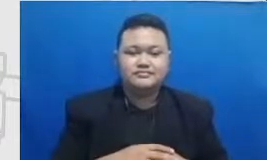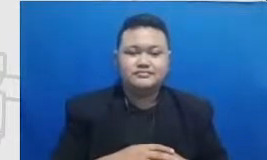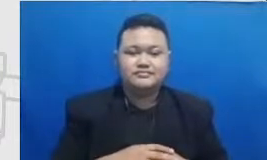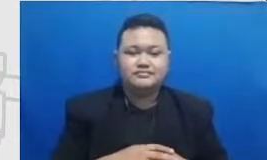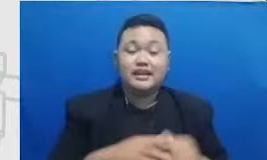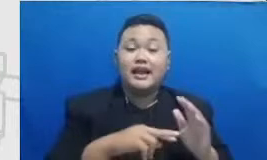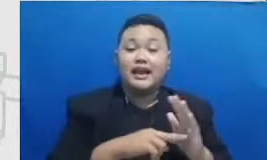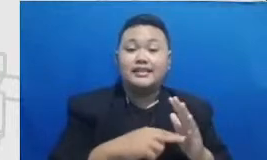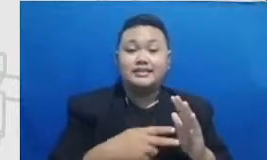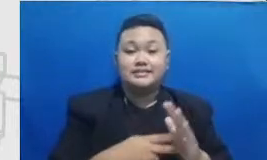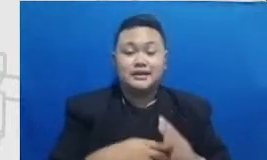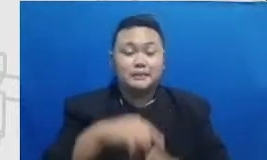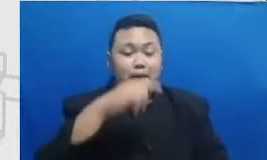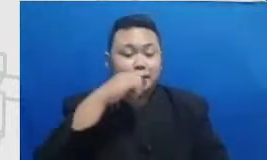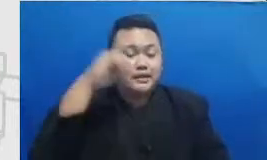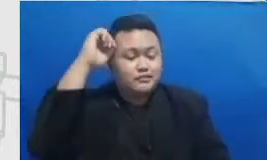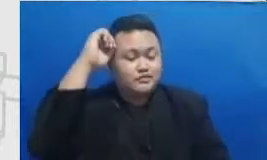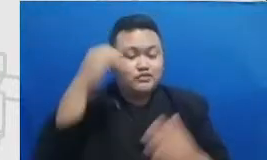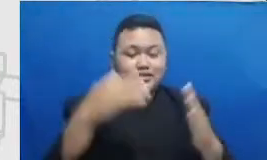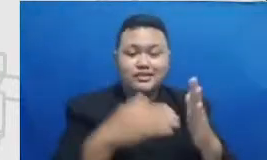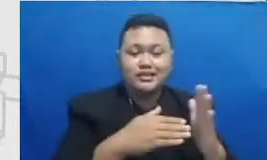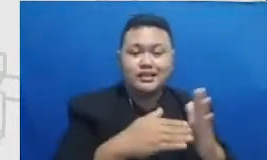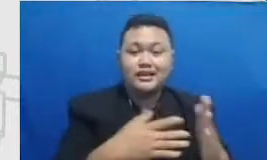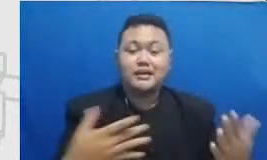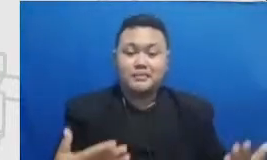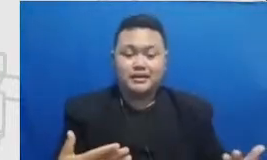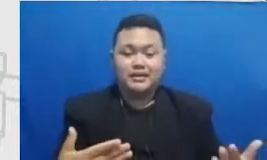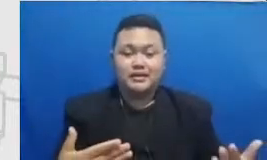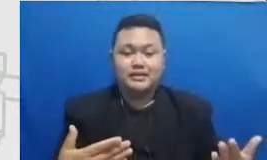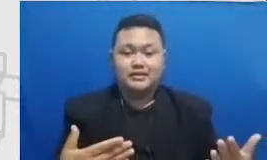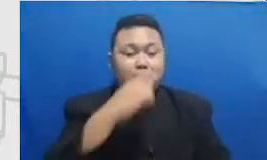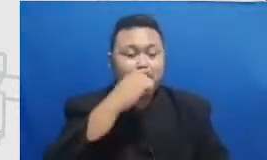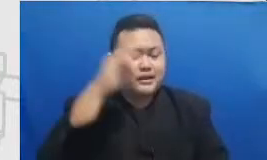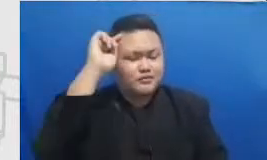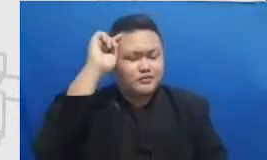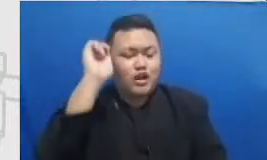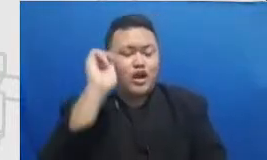tantangannya Bapak perlu baperin gua perlu belajar tentang metode-metode student-centered learning